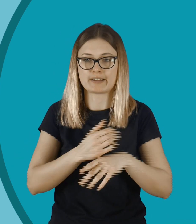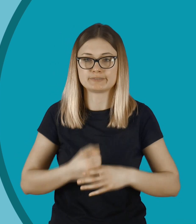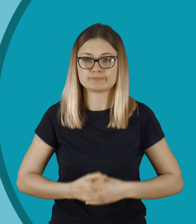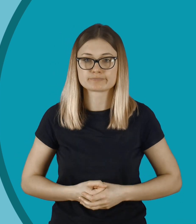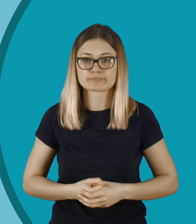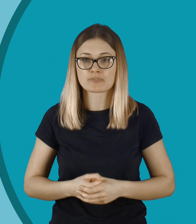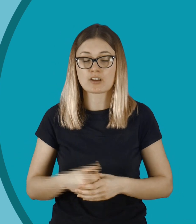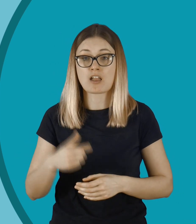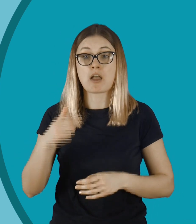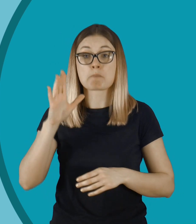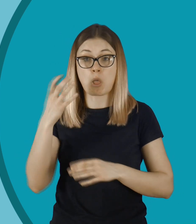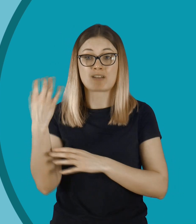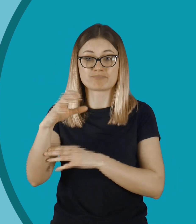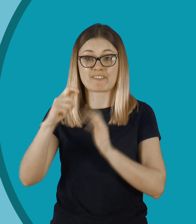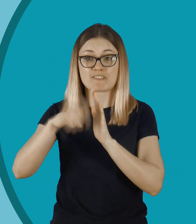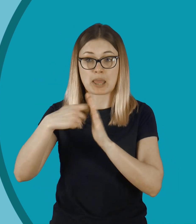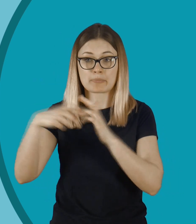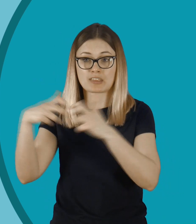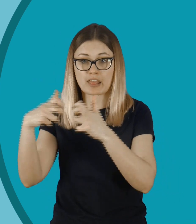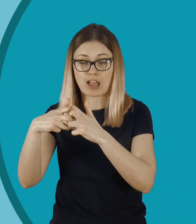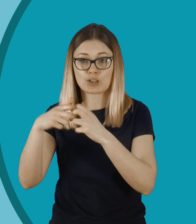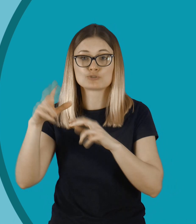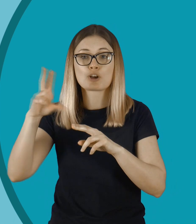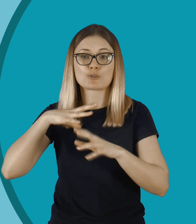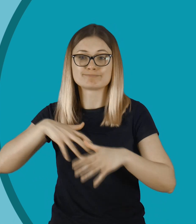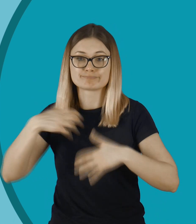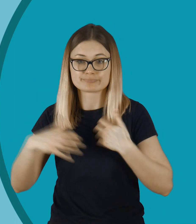Wstawił taki filmik do internetu, jak one się przebierały.